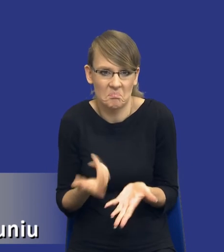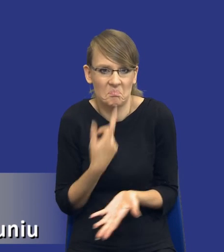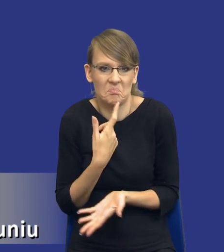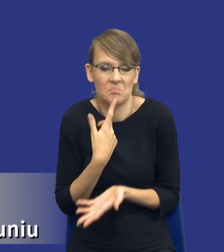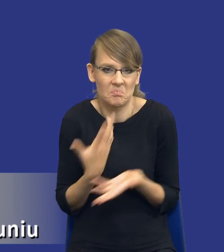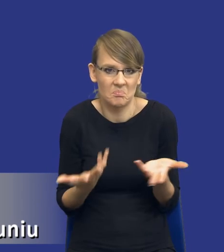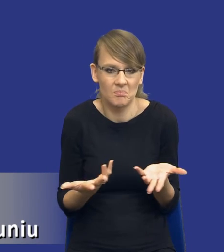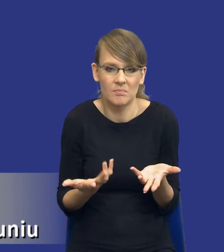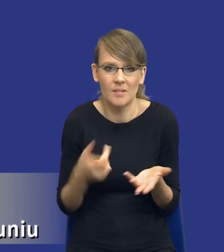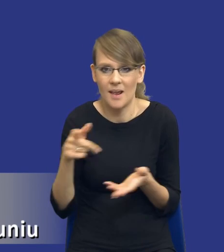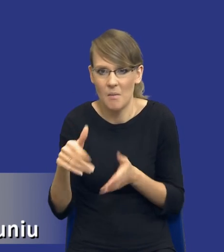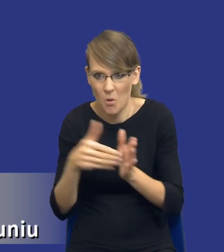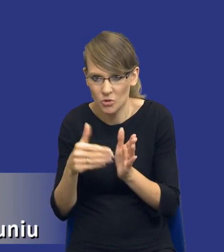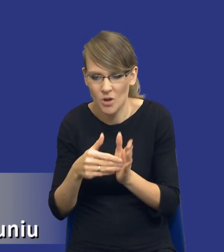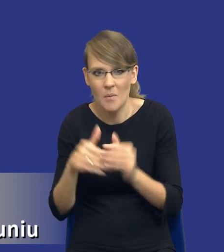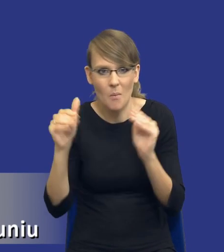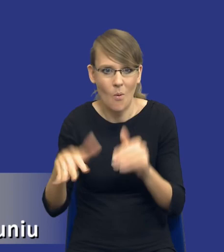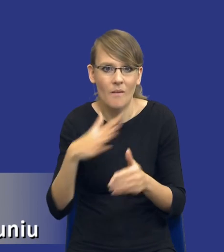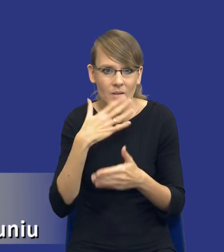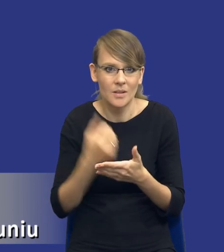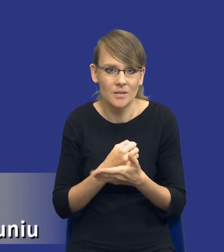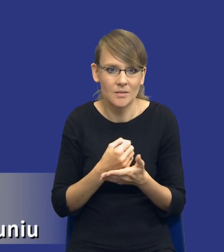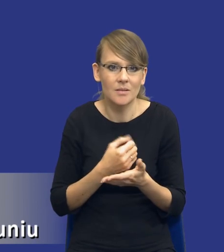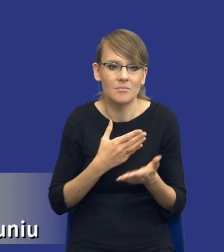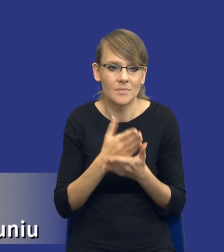te zidentyfikowane potrzeby mogą być wykorzystywane za pomocą zasobów własnych.